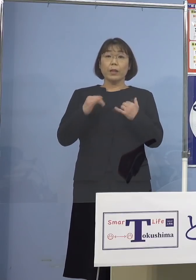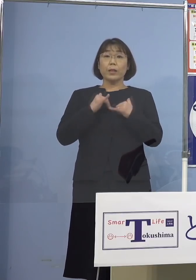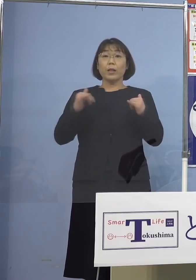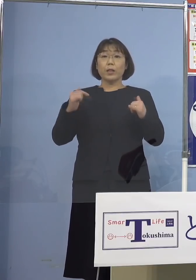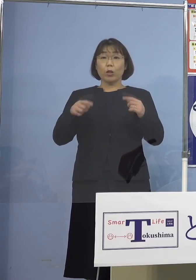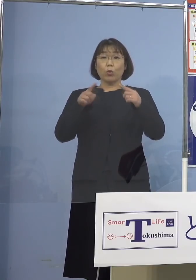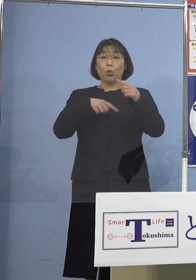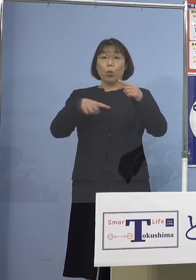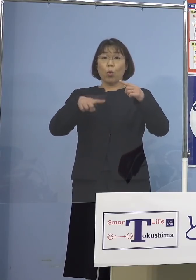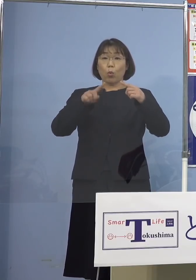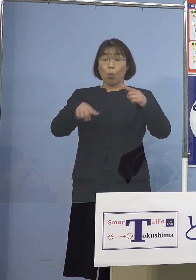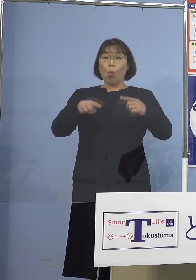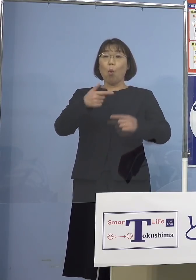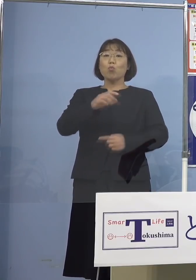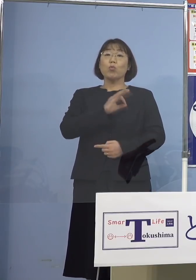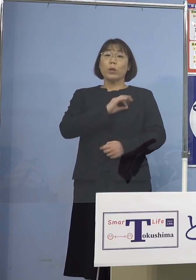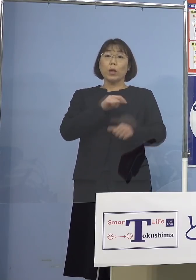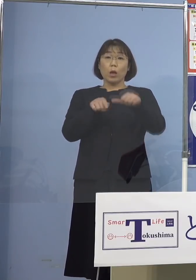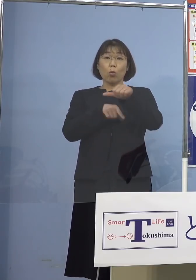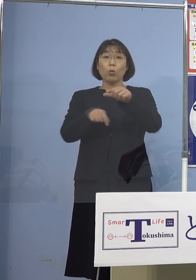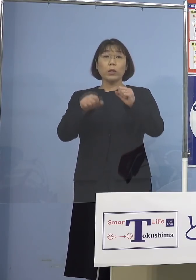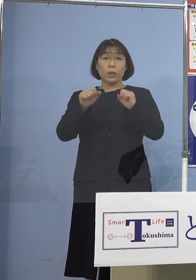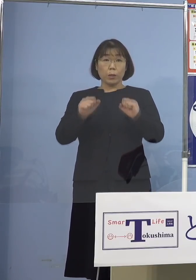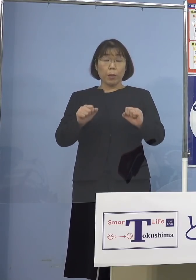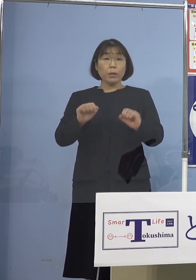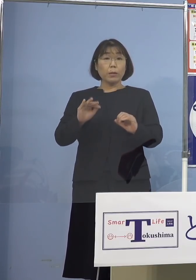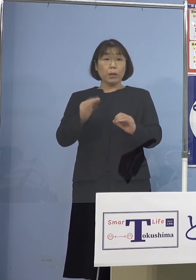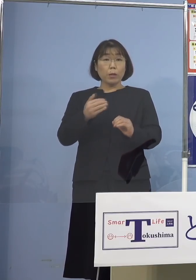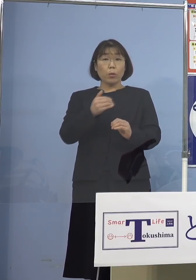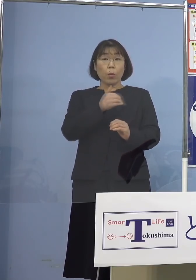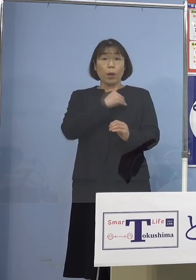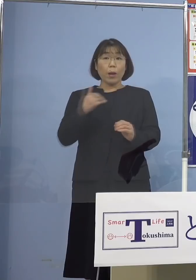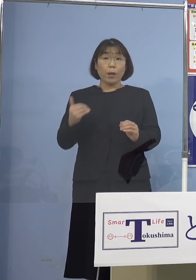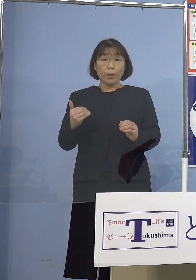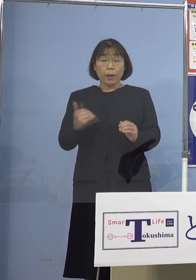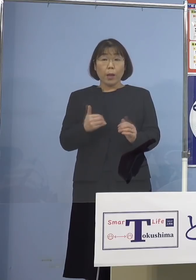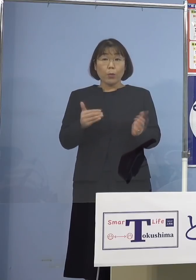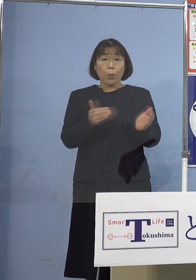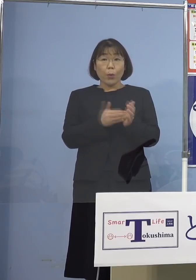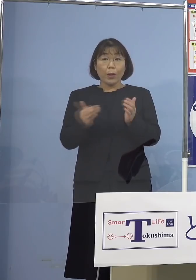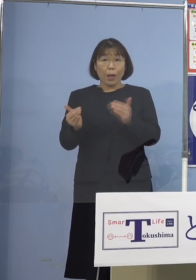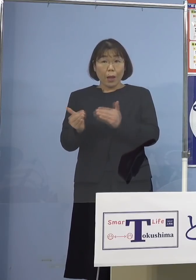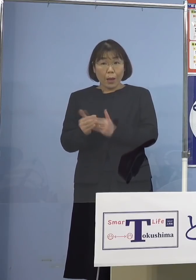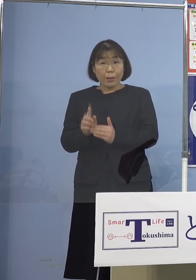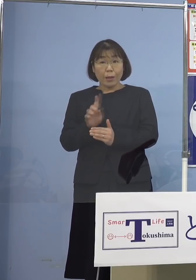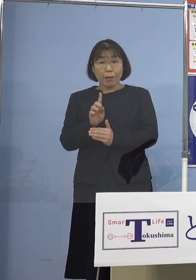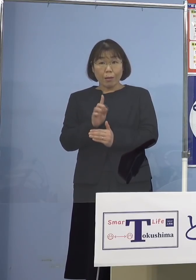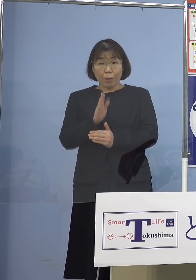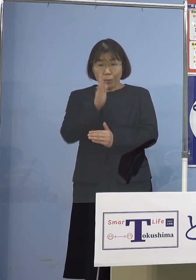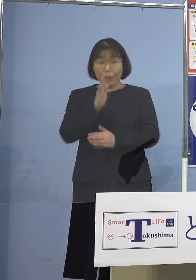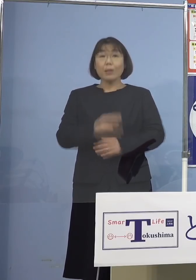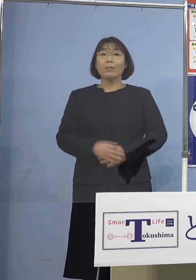5人いらっしゃるんですが 可能な範囲で言えることを 教えていただけますか